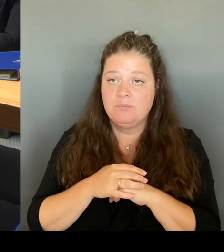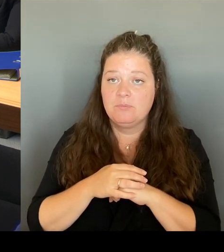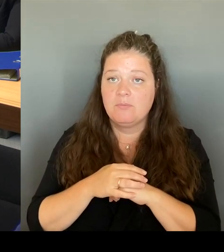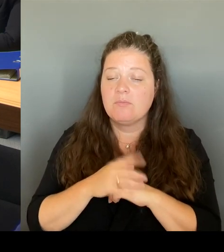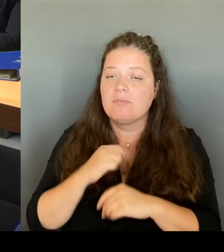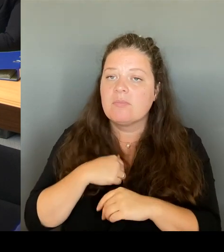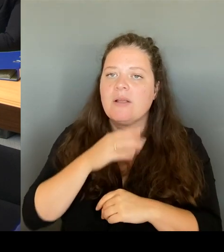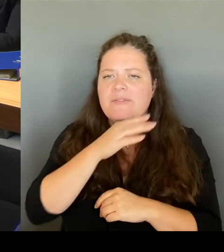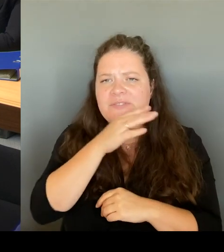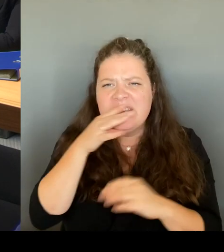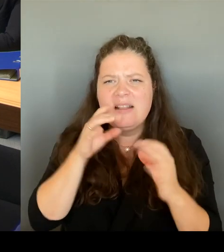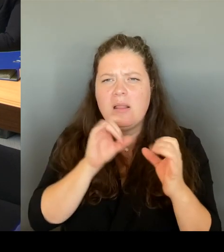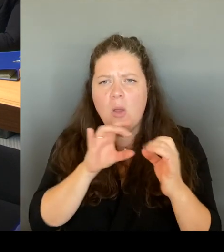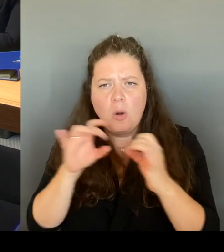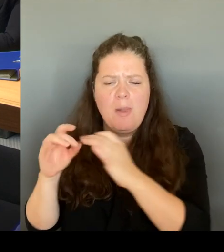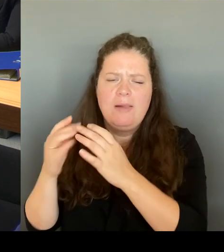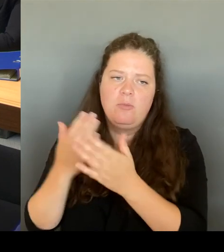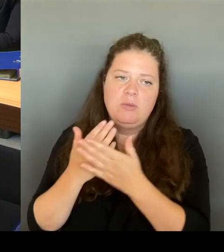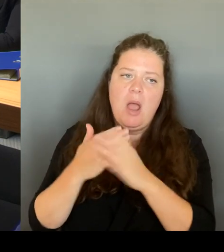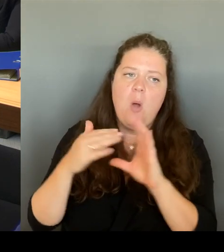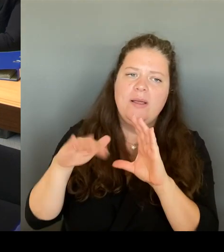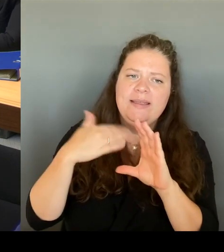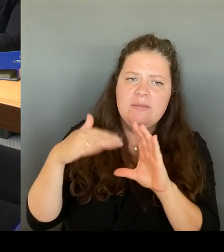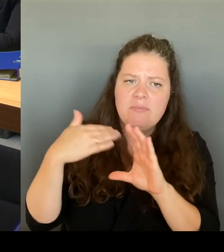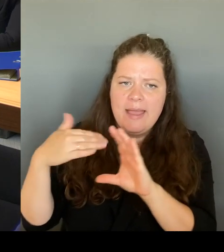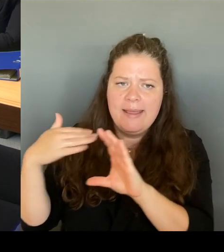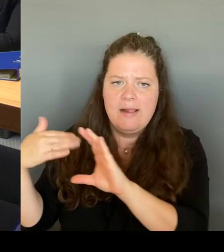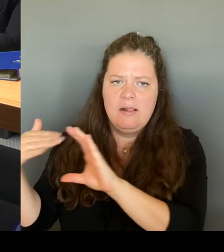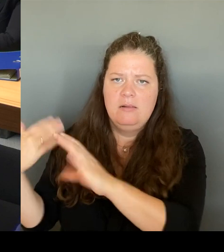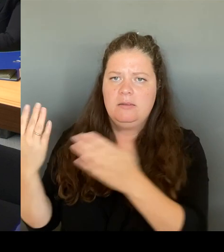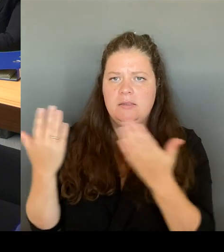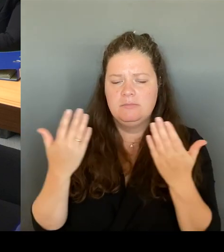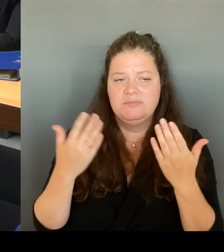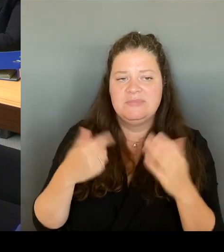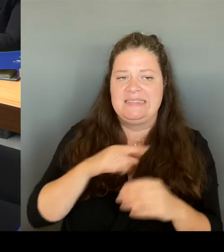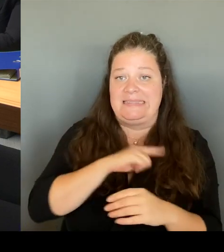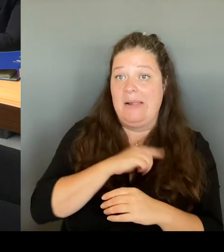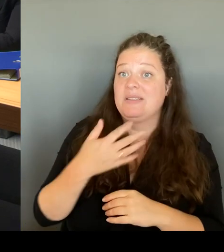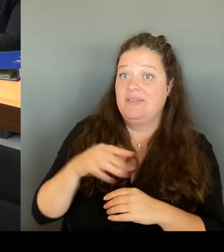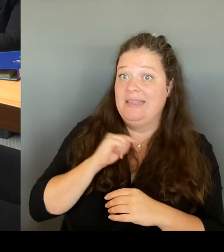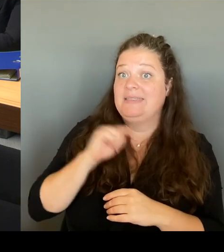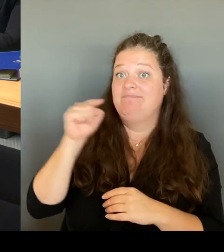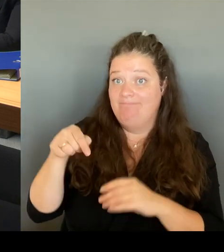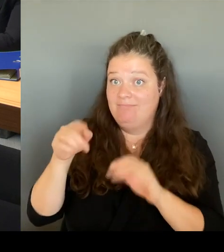Eröffnung, auch danach vor Ort, habe mir das auch in der Unterhaltung, ich habe es ja auch vorhin